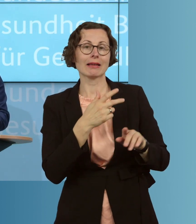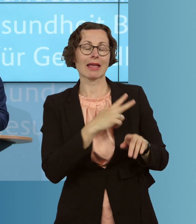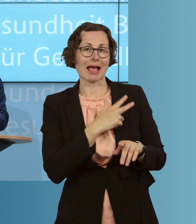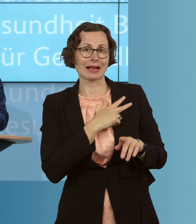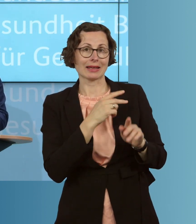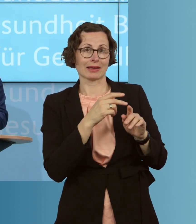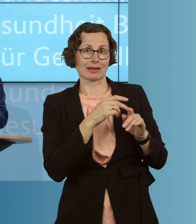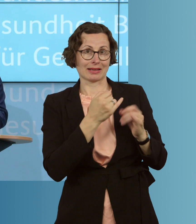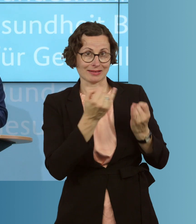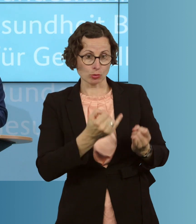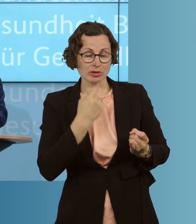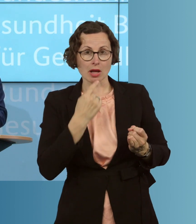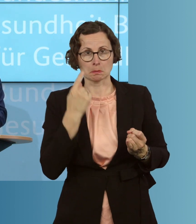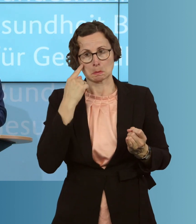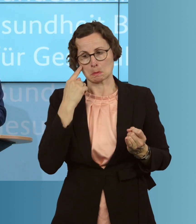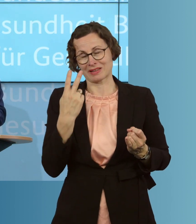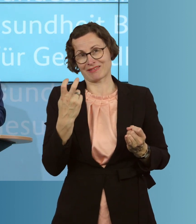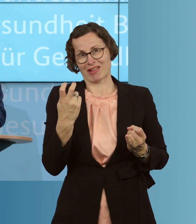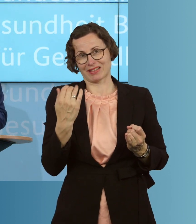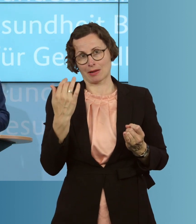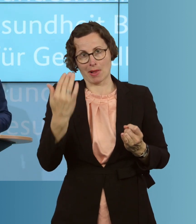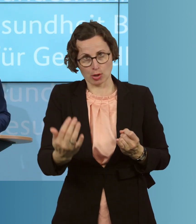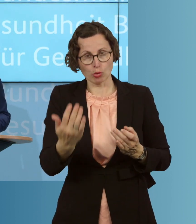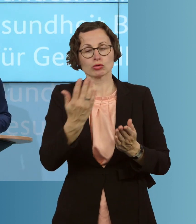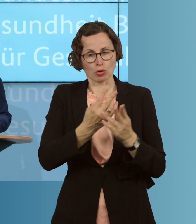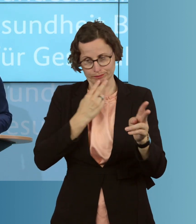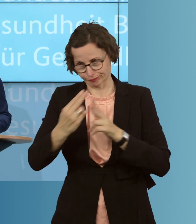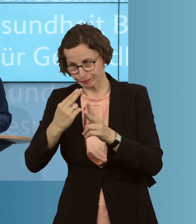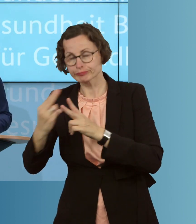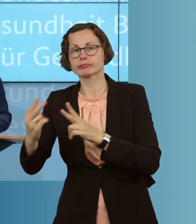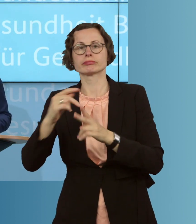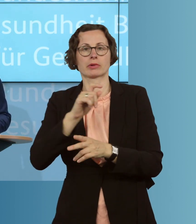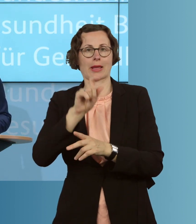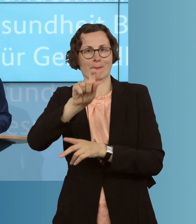bestellte Impfdosen auf diesem Weg haben. Und wir werden zusätzlich, erstmalig